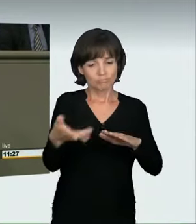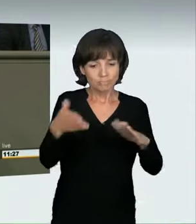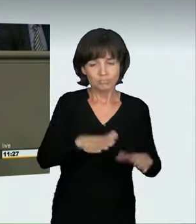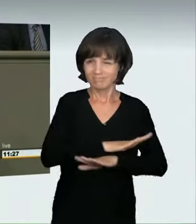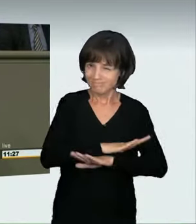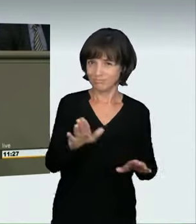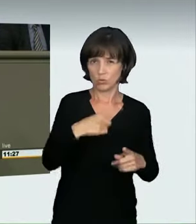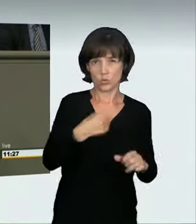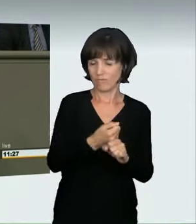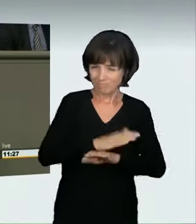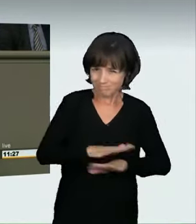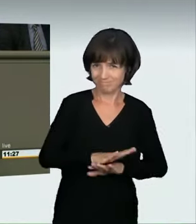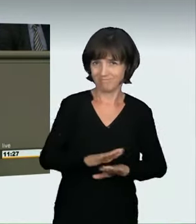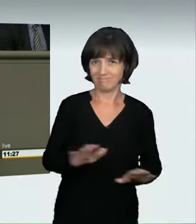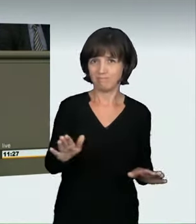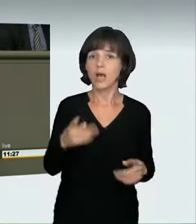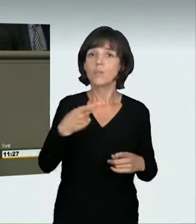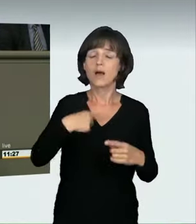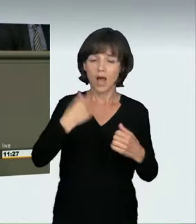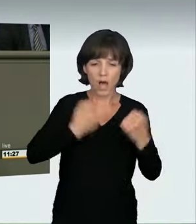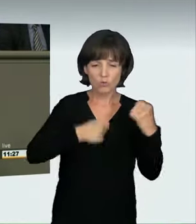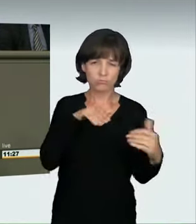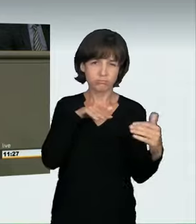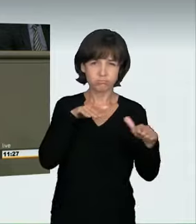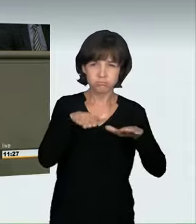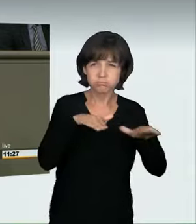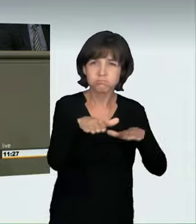In den 80er-Jahren waren es PS-starke Kleinwagen.